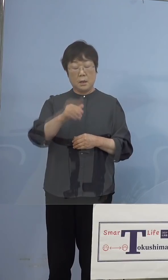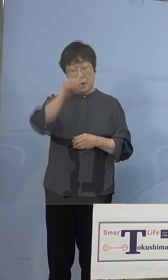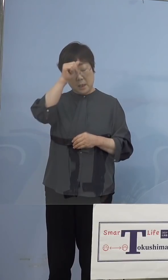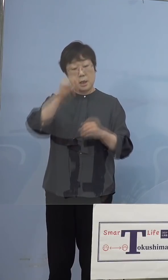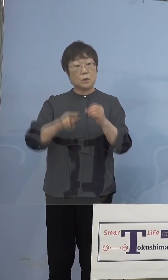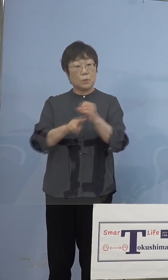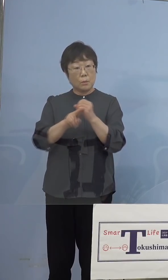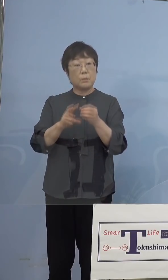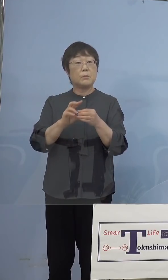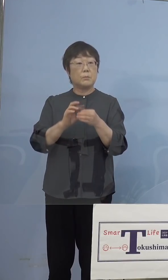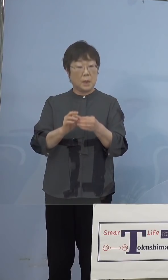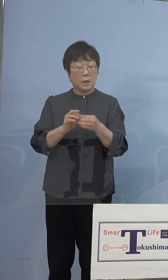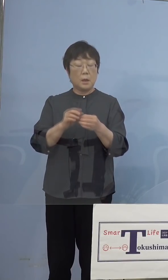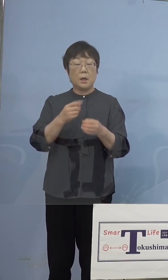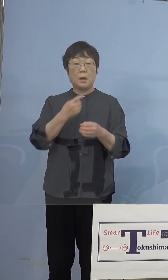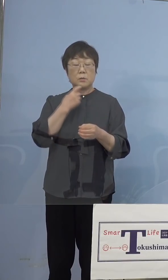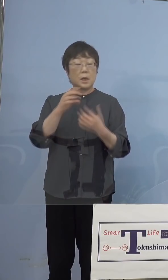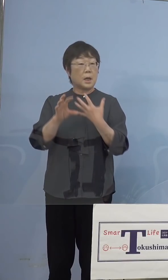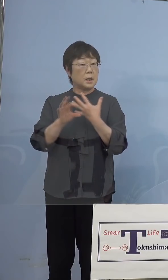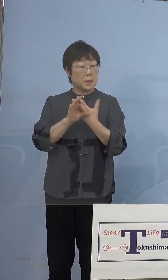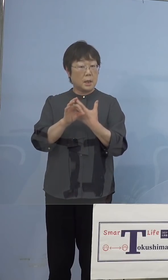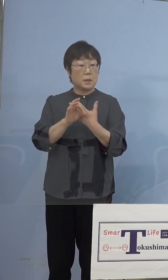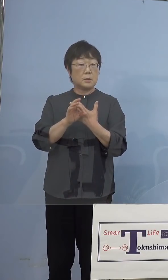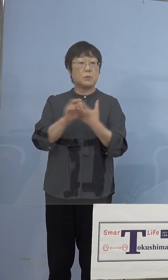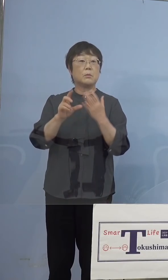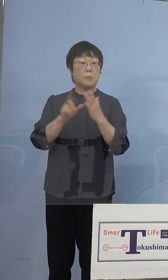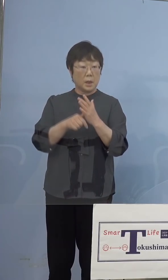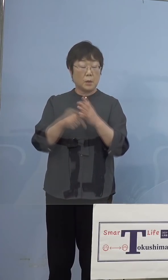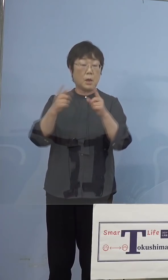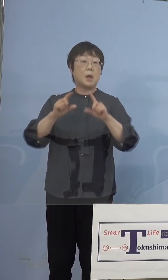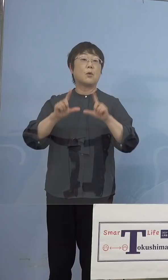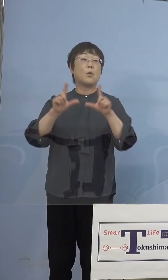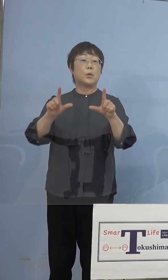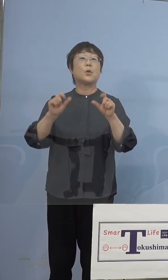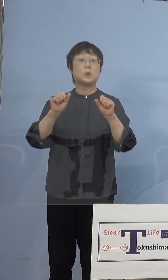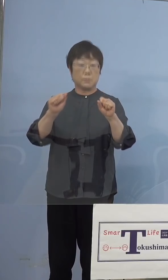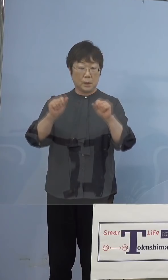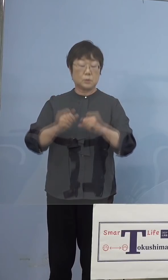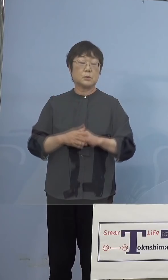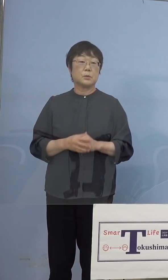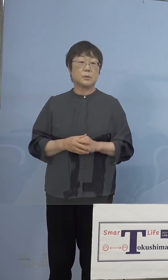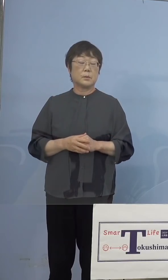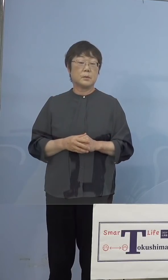疑い事例の段階でもちろん これは公表させていただきます